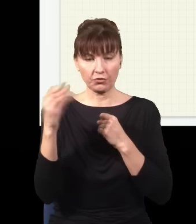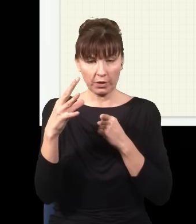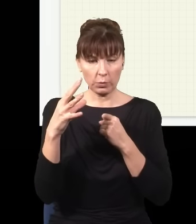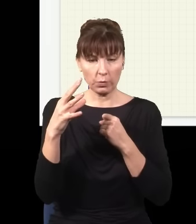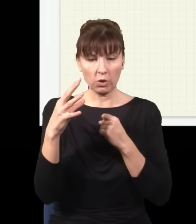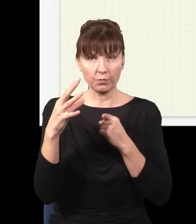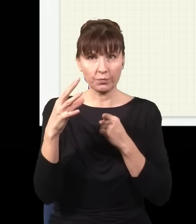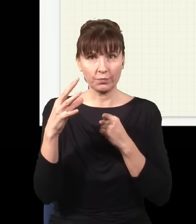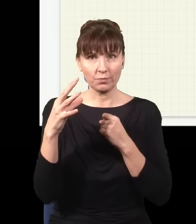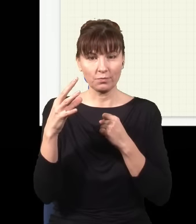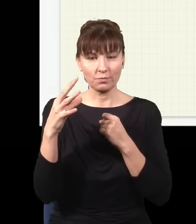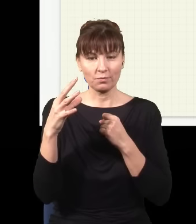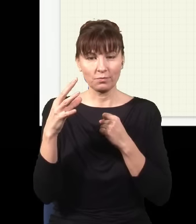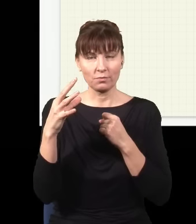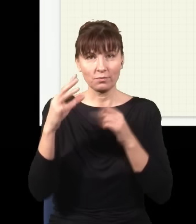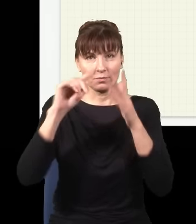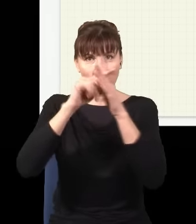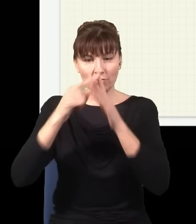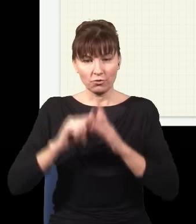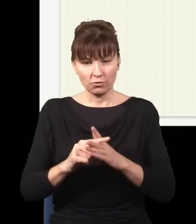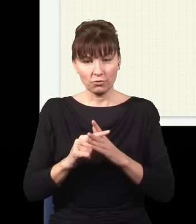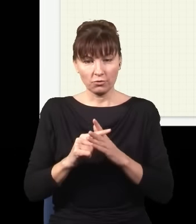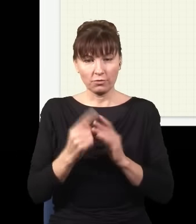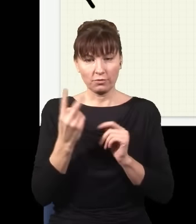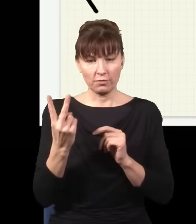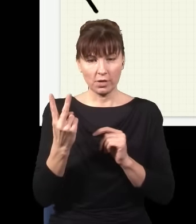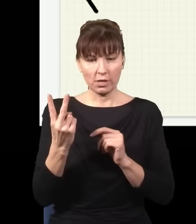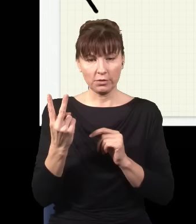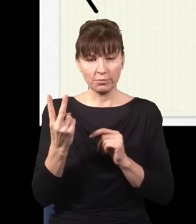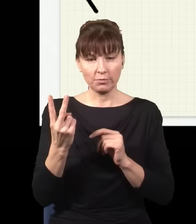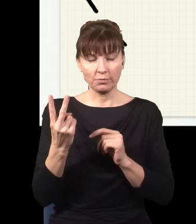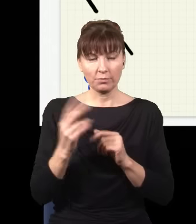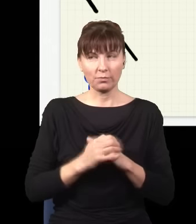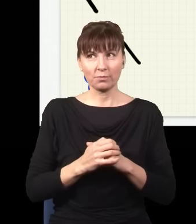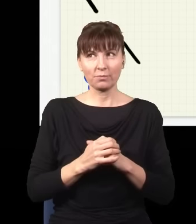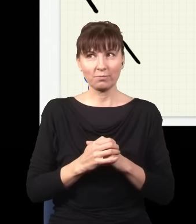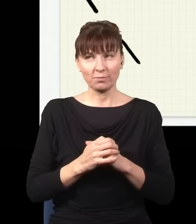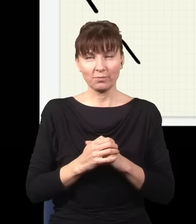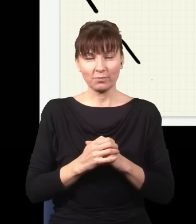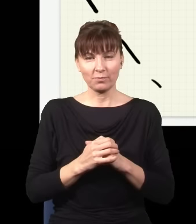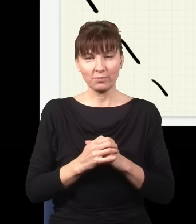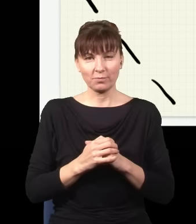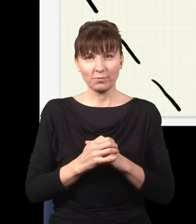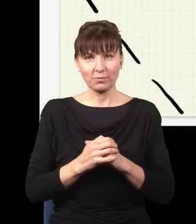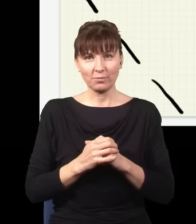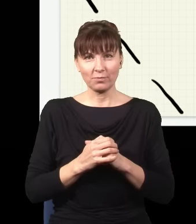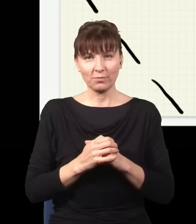moją podwójną szczelinę wstawię sobie tutaj z boku, pod takim kątem, gdzieś tutaj,